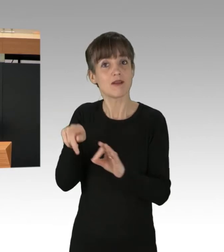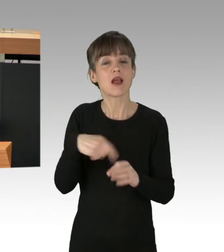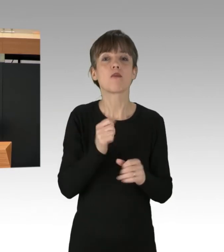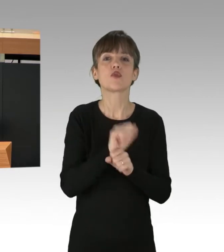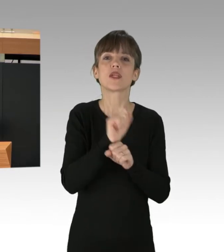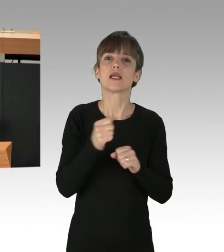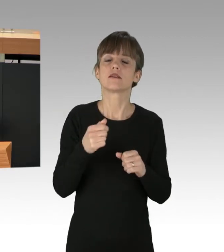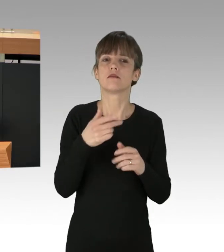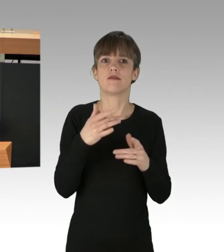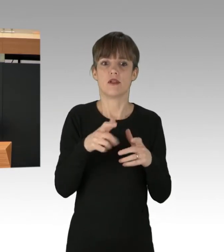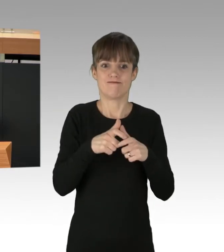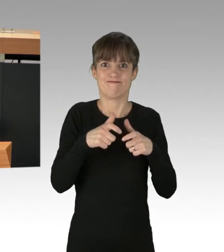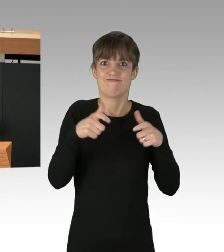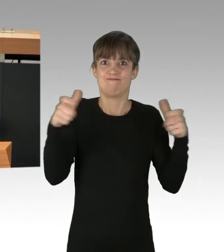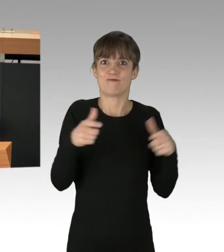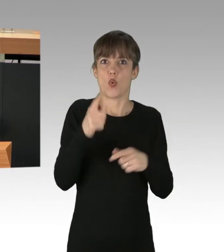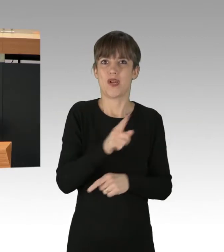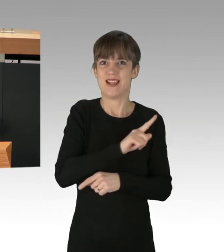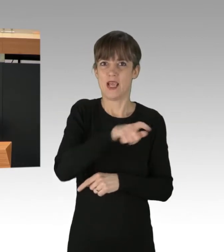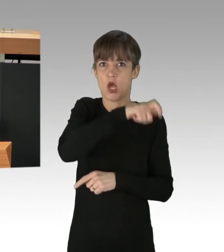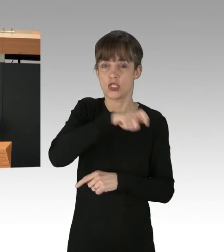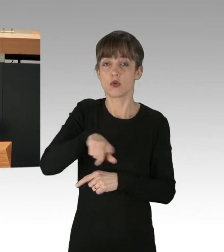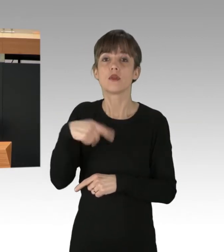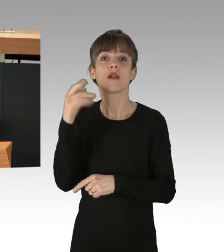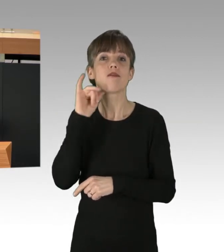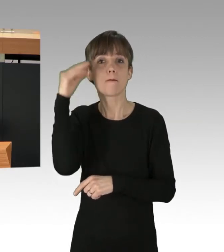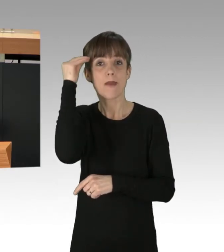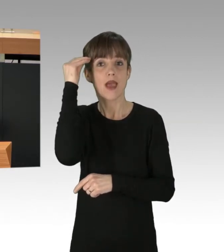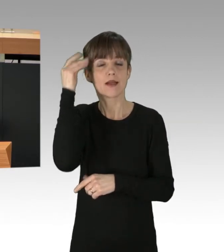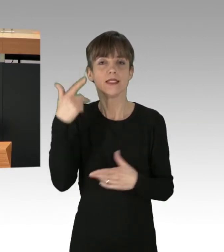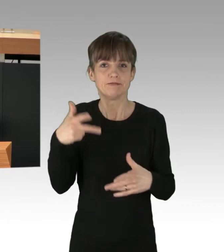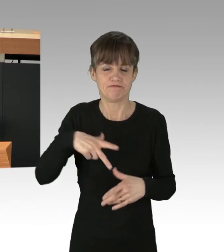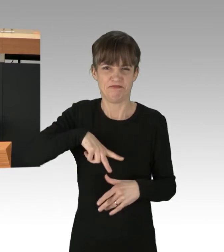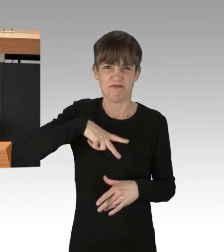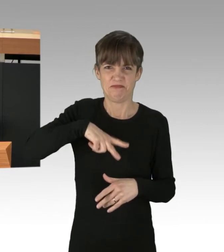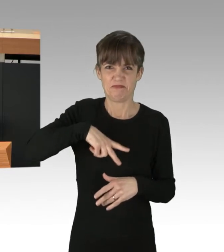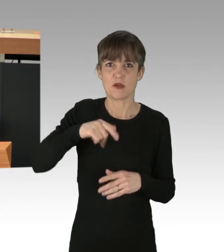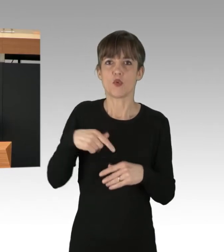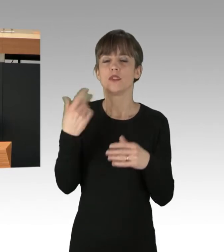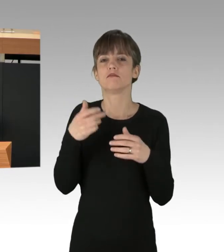und Angela Merkel war gezwungen, den Ausstieg aus dem Atomausstieg rückgängig zu machen.